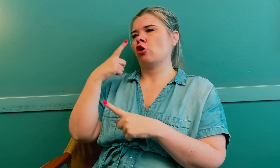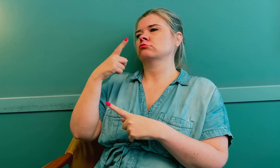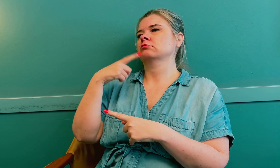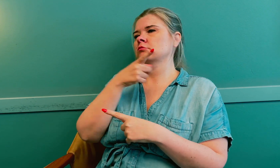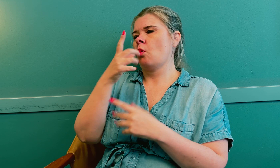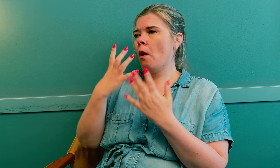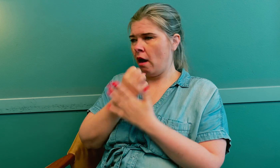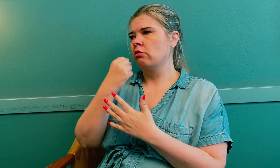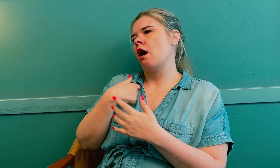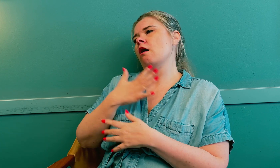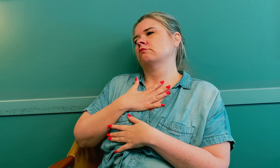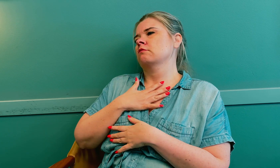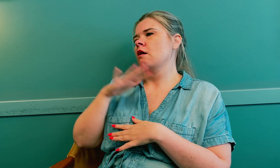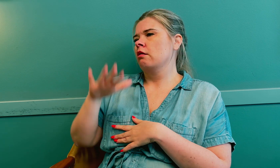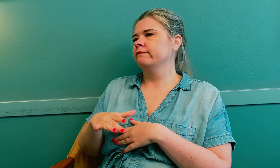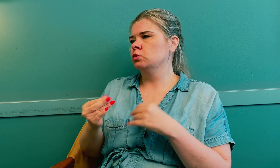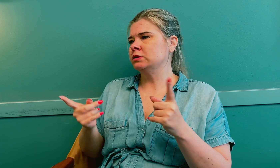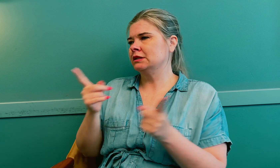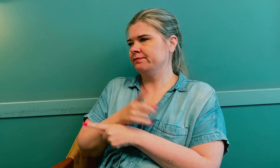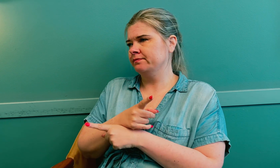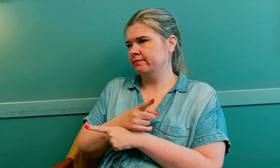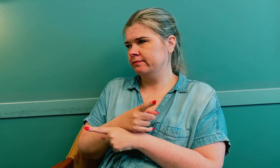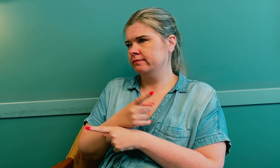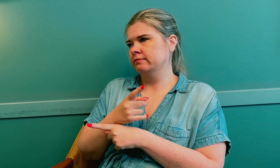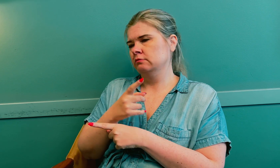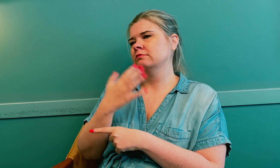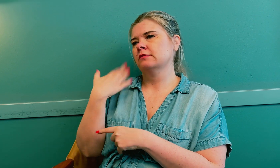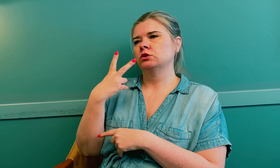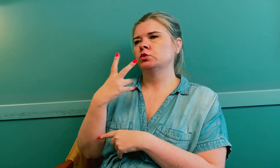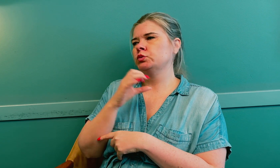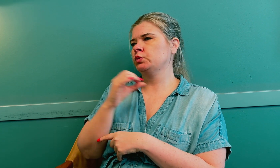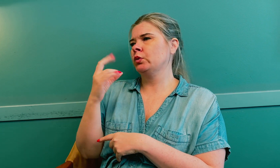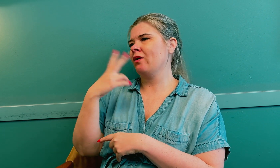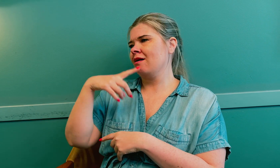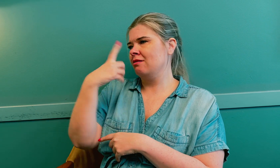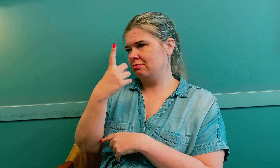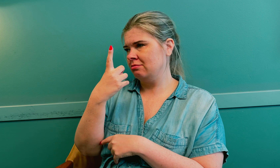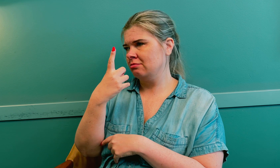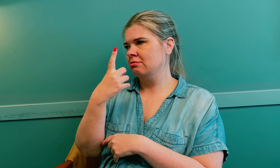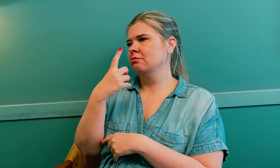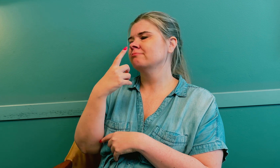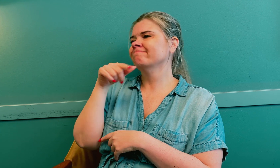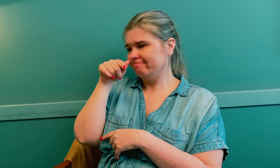Først oppdaget de at jeg hadde lavt stoffskifte i 2021.